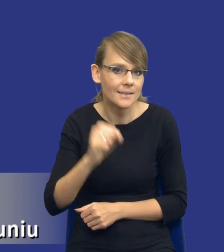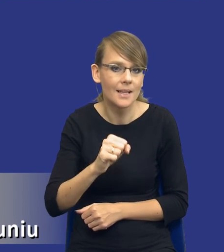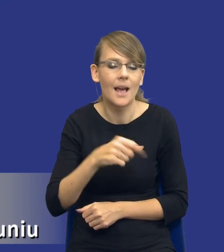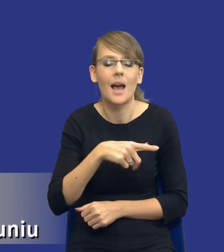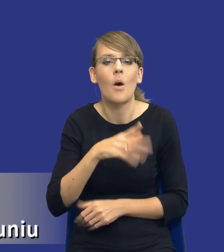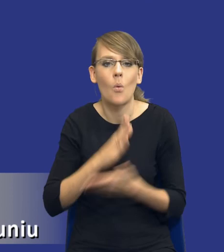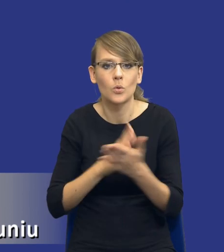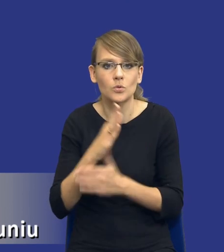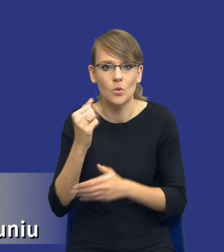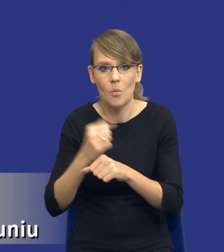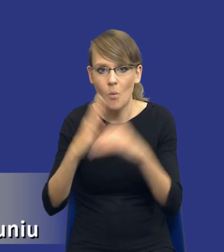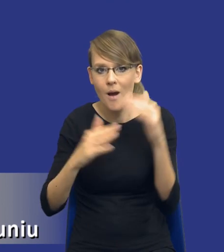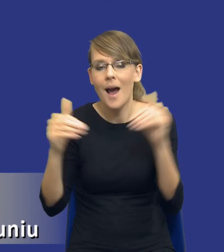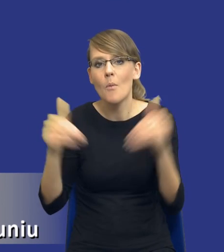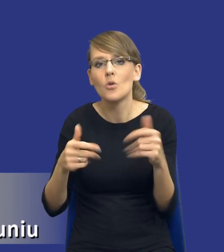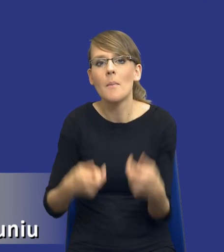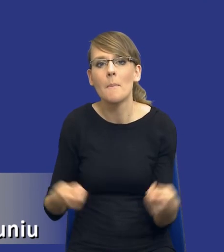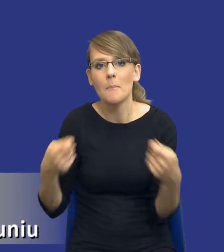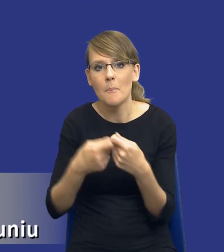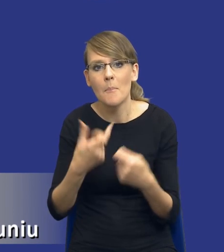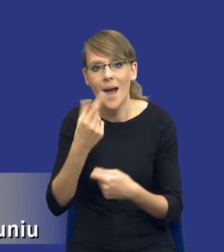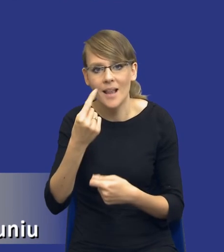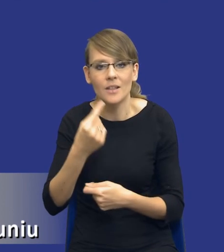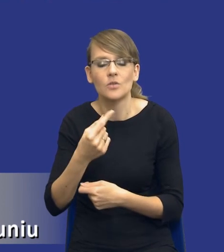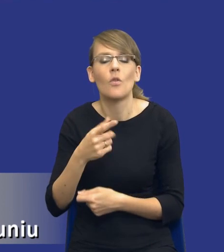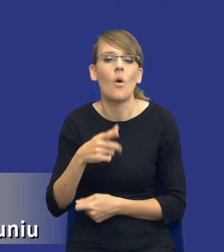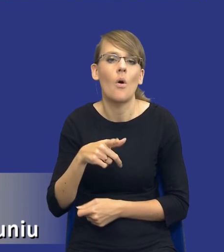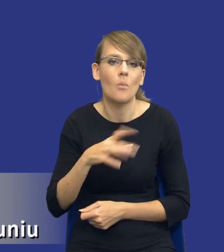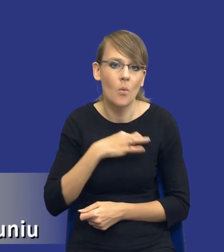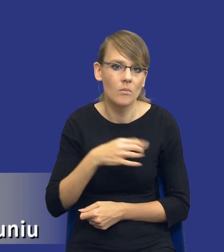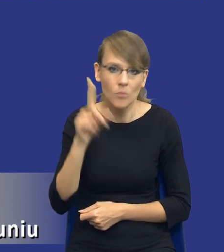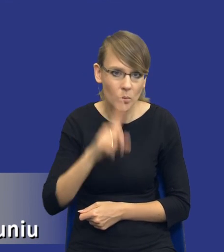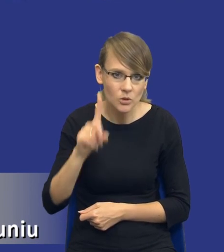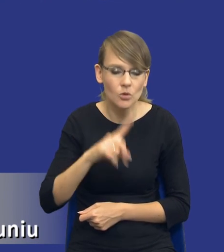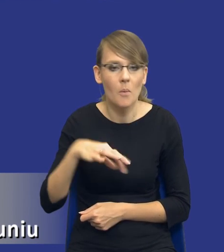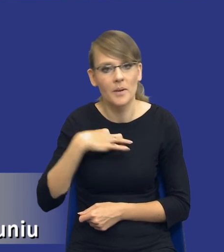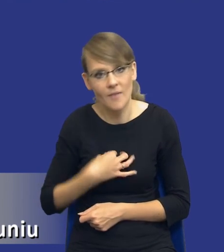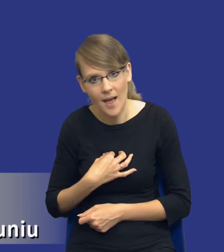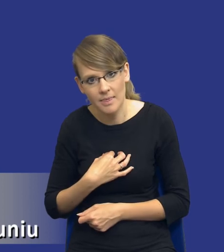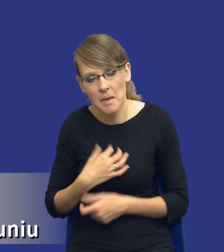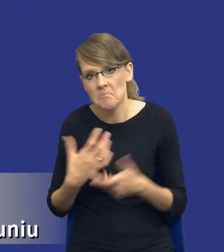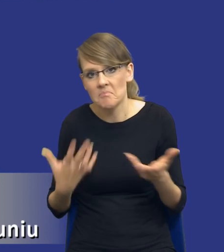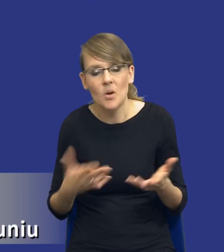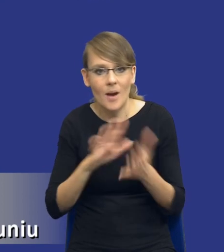Może to powinno być partnerstwo publiczno-prywatne. Tutaj pamiętajmy, że takie informacje możemy właśnie dostać z samego rynku.